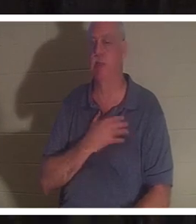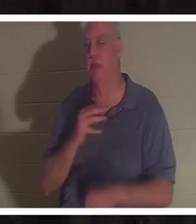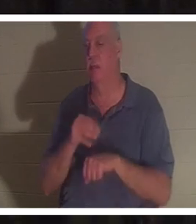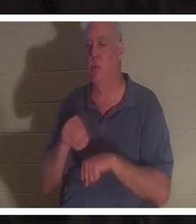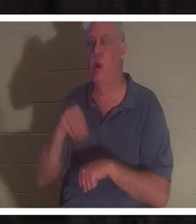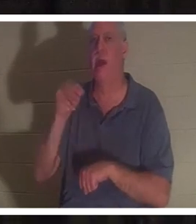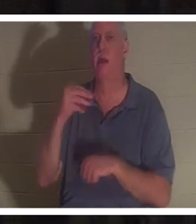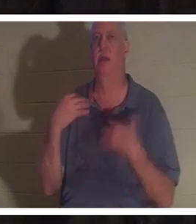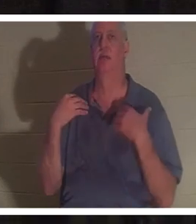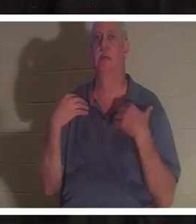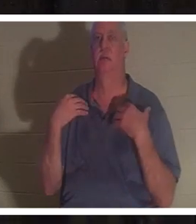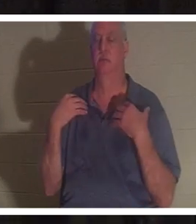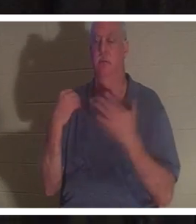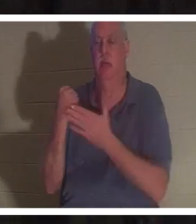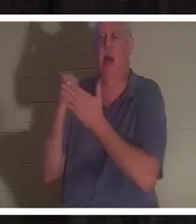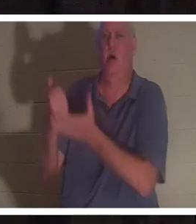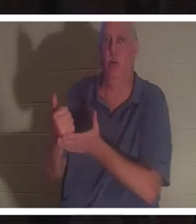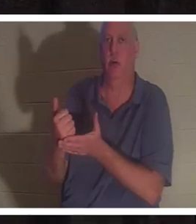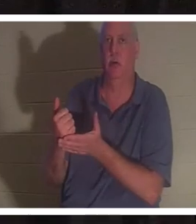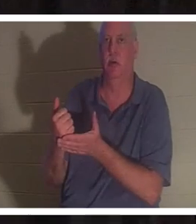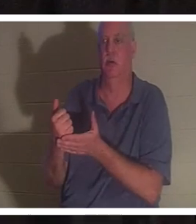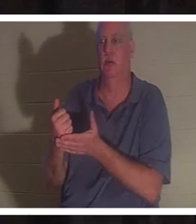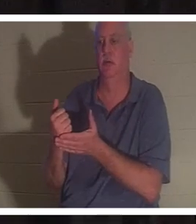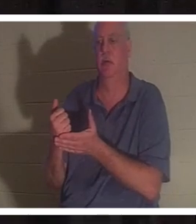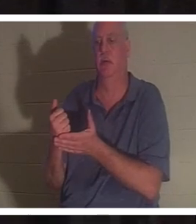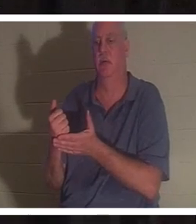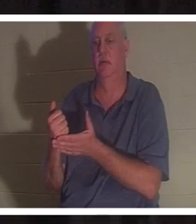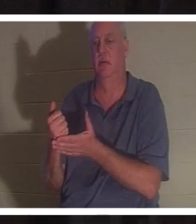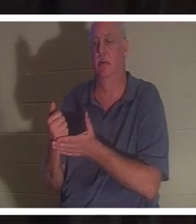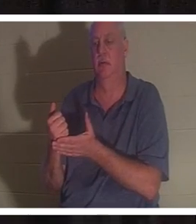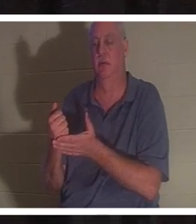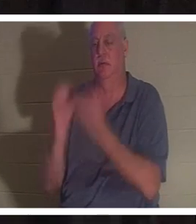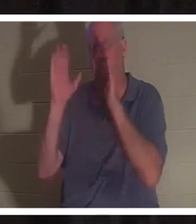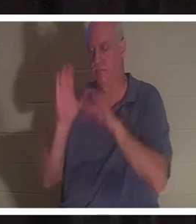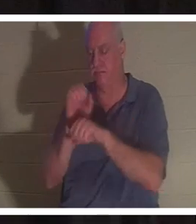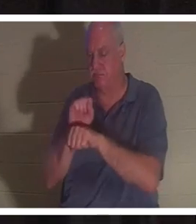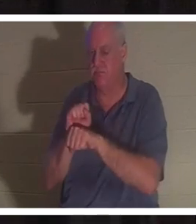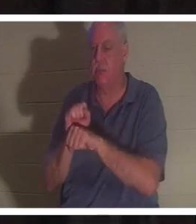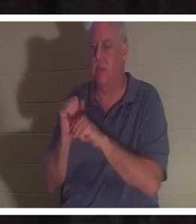ihr Leben zu geben und ihr Leben wiederherzustellen. Ohne die Gnade Gottes hätte ich